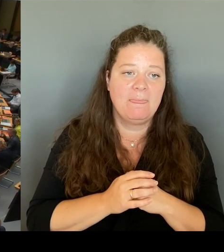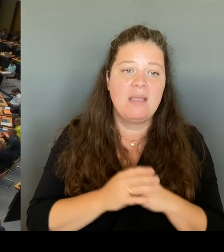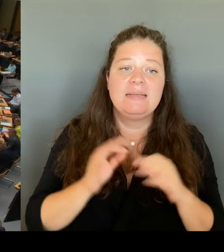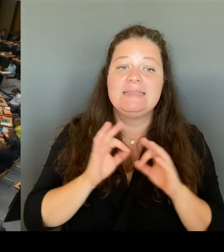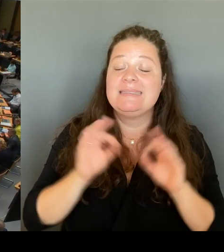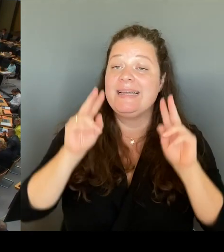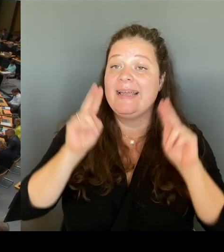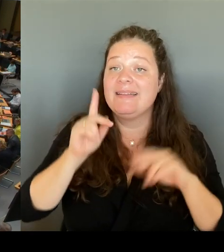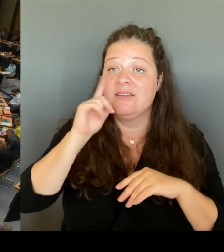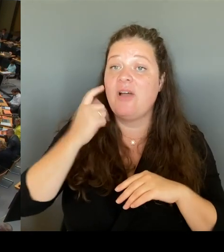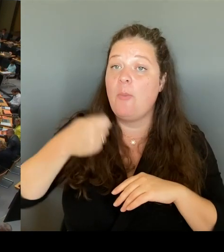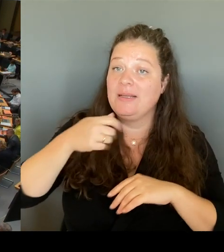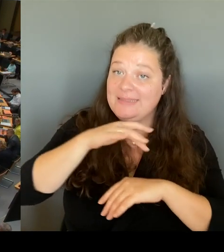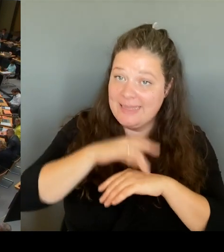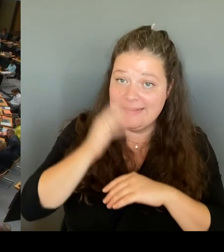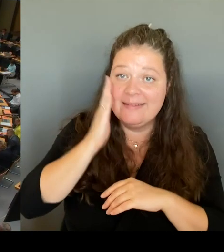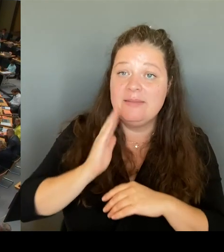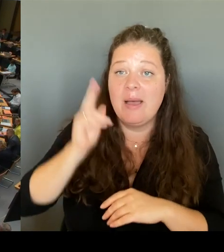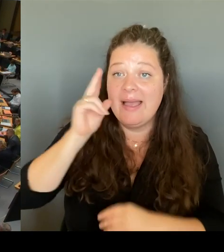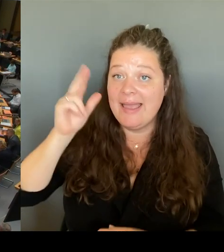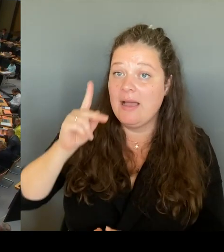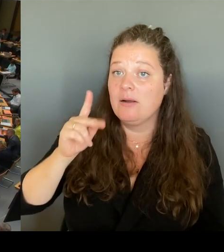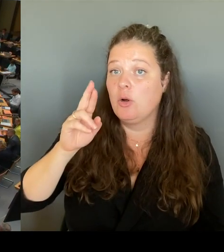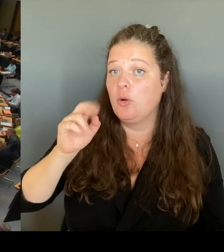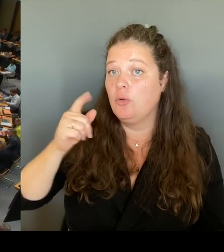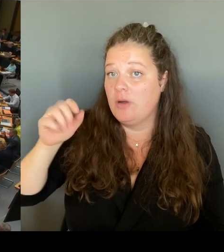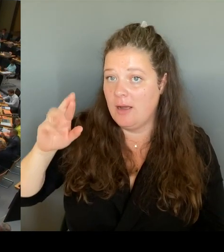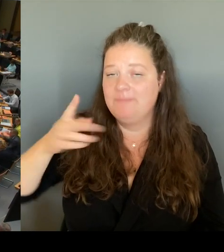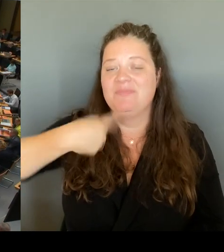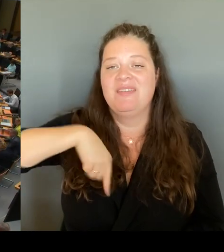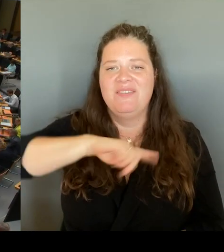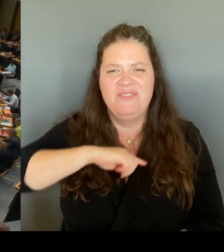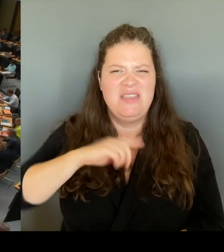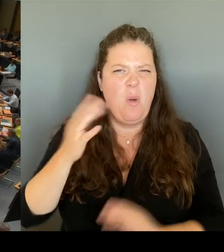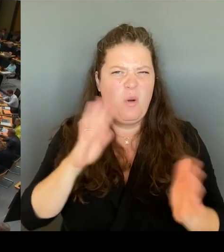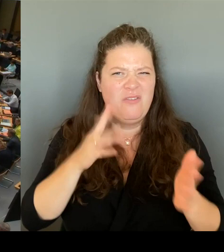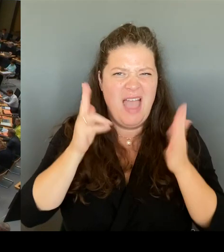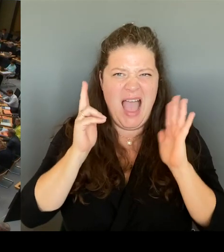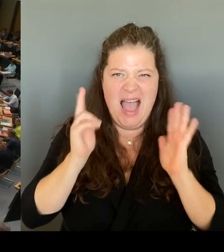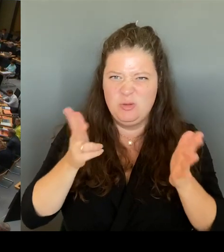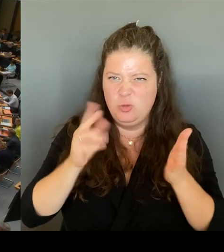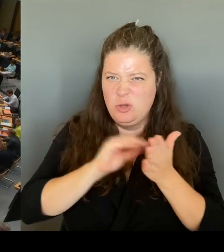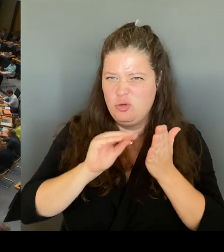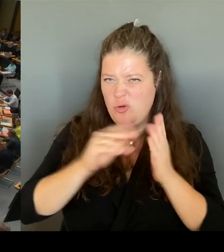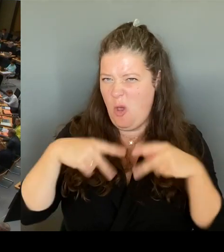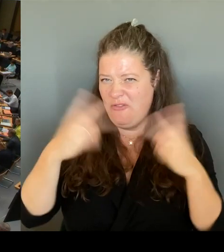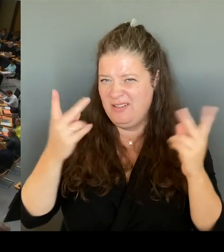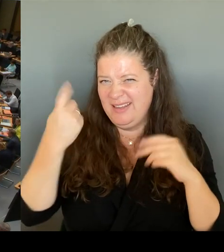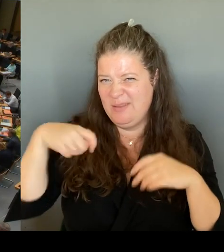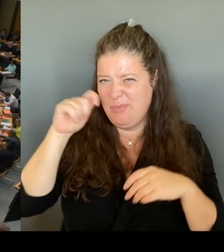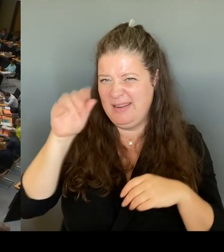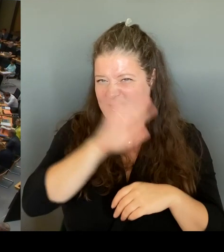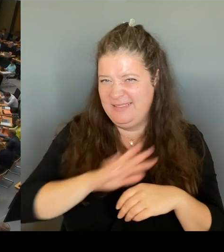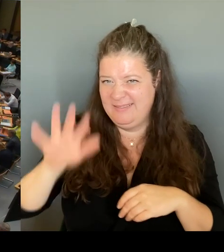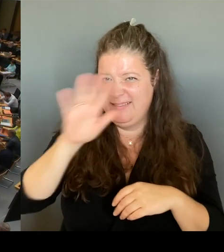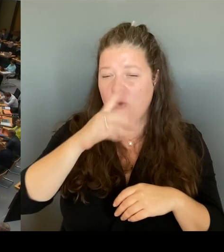Berlin, und Sie wissen das. Wir sprechen immer über die Vielfalt in unserem Land. Das macht sich natürlich auch an unseren Schulen bemerkbar. Deswegen